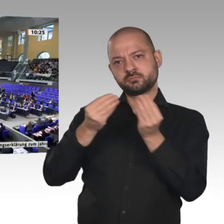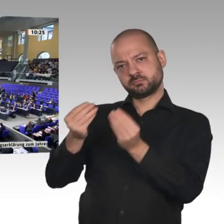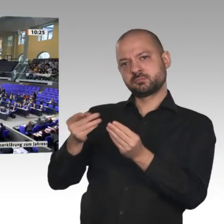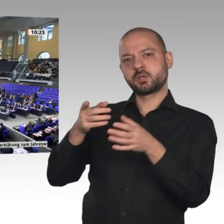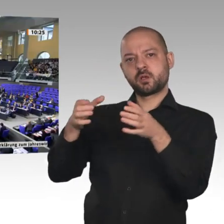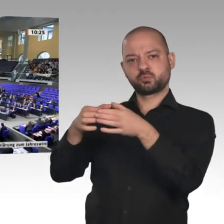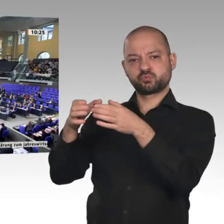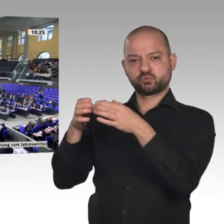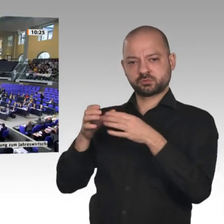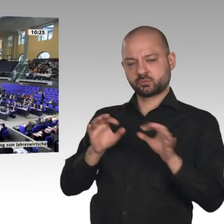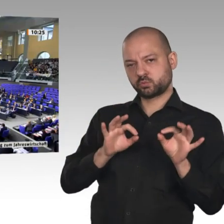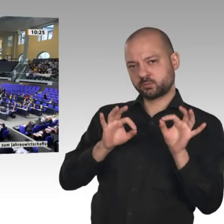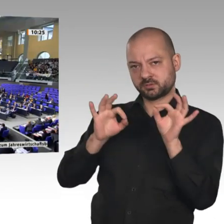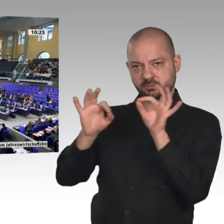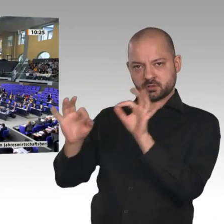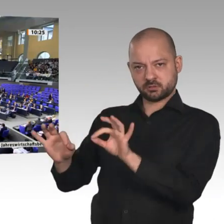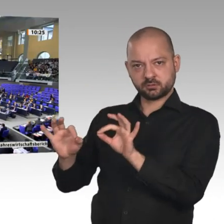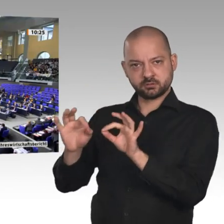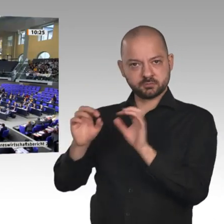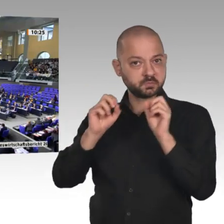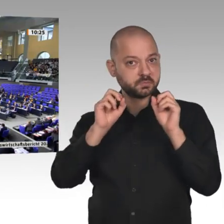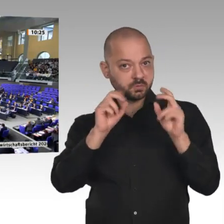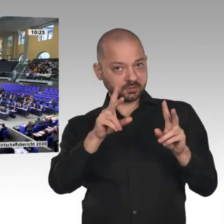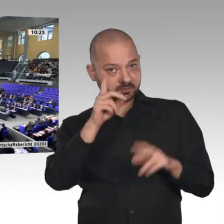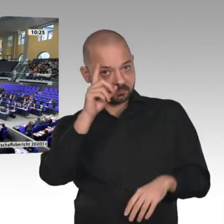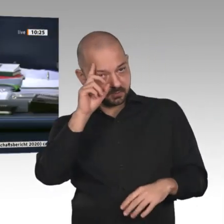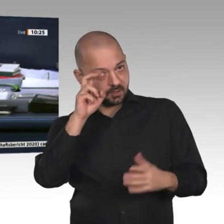Überweisungsvorschläge? - Das ist nicht der Fall. Dann verfahren